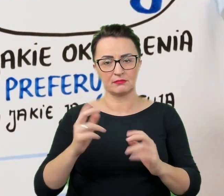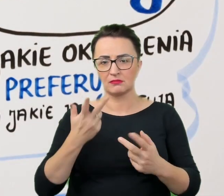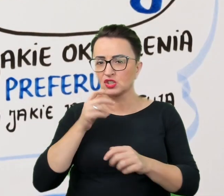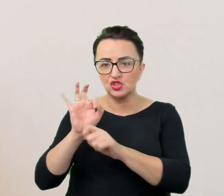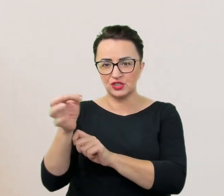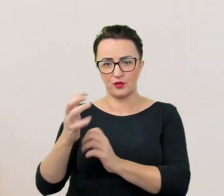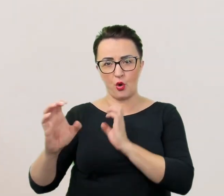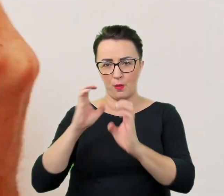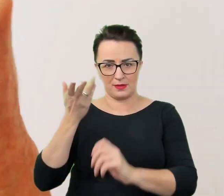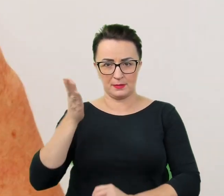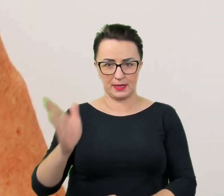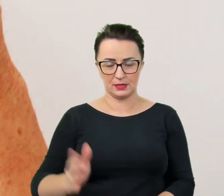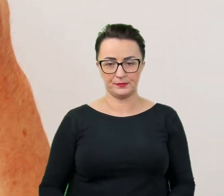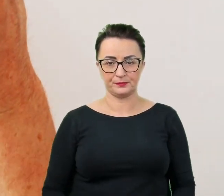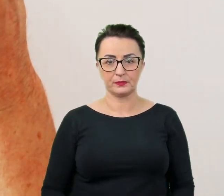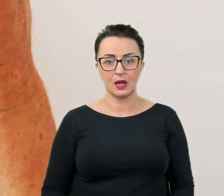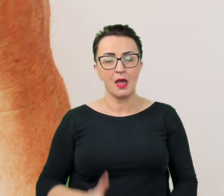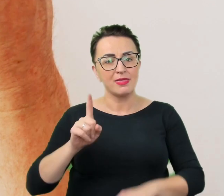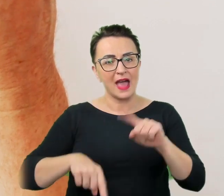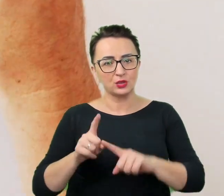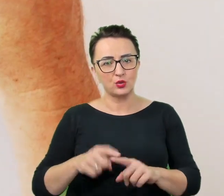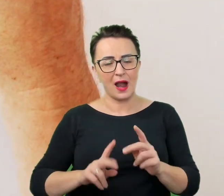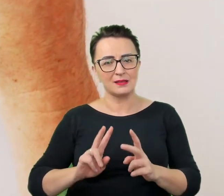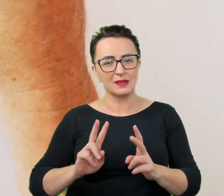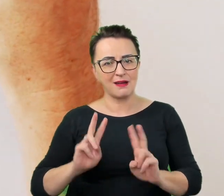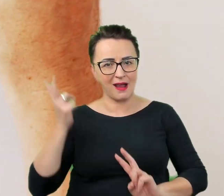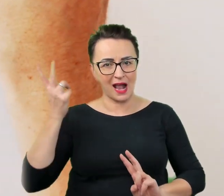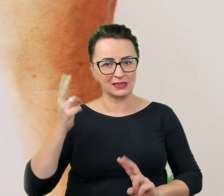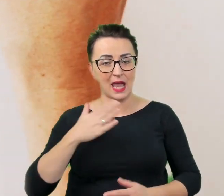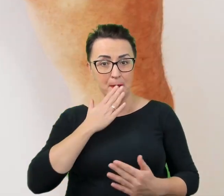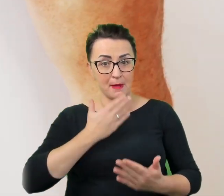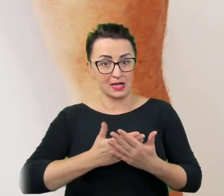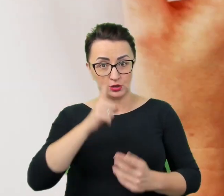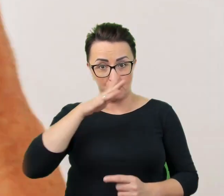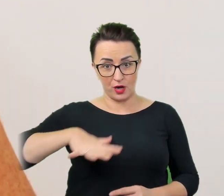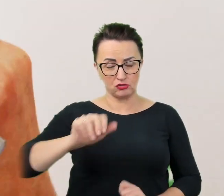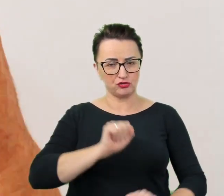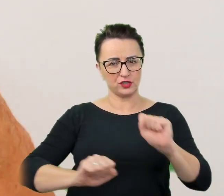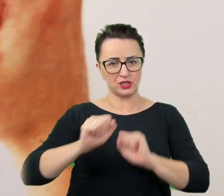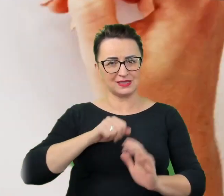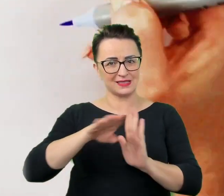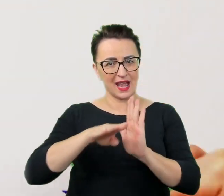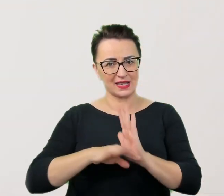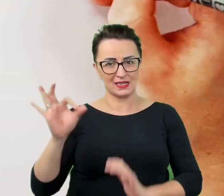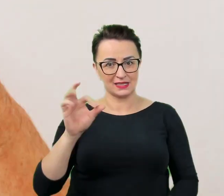Naturalnym odruchem, w empatycznym społeczeństwie ćwiczącym się w zasadach savoir vivre, jest chęć niesienia pomocy.